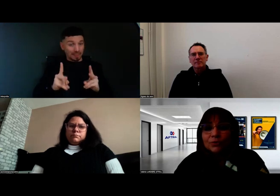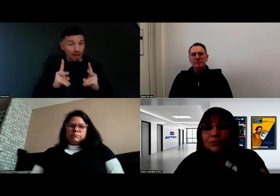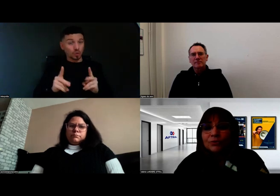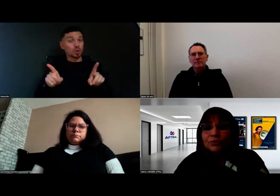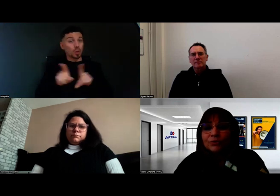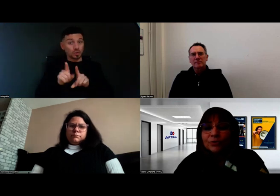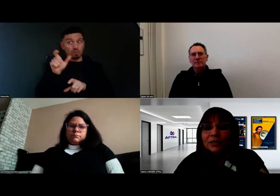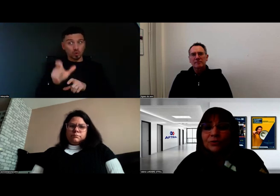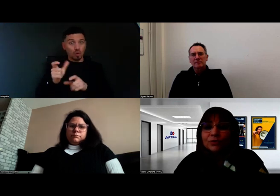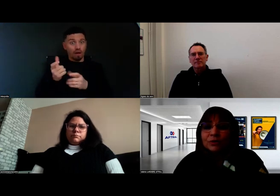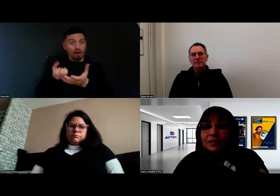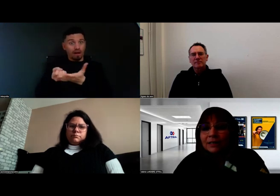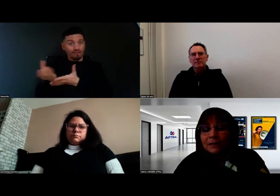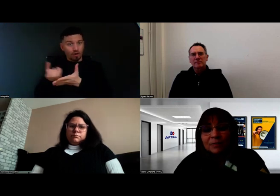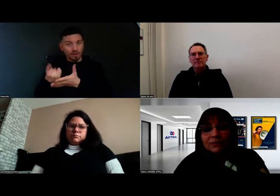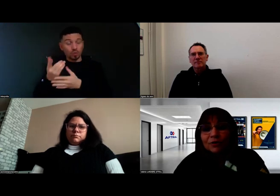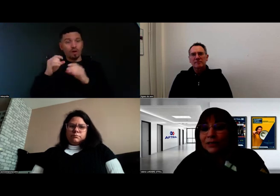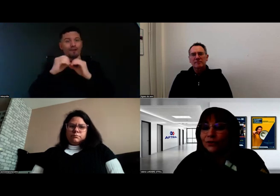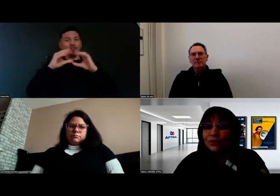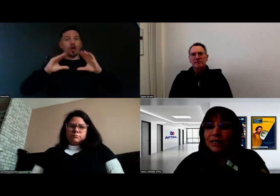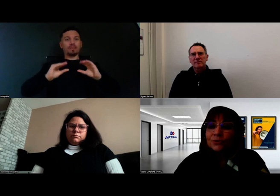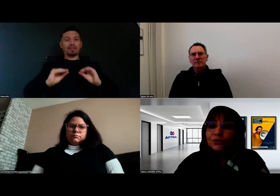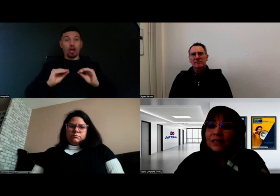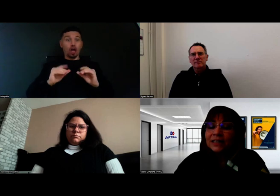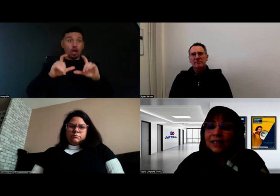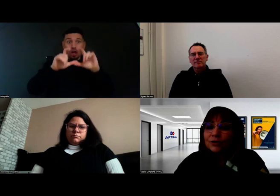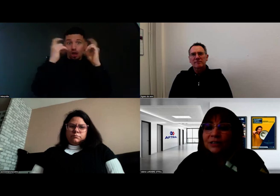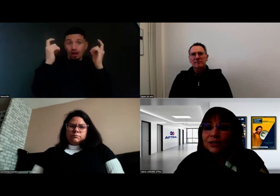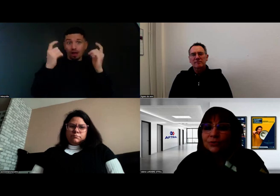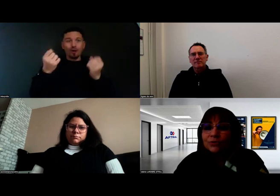parce que nos formateurs sont des formateurs à la conduite, à la réglementation,